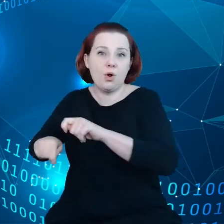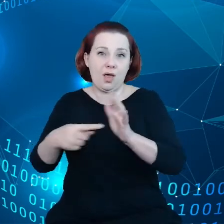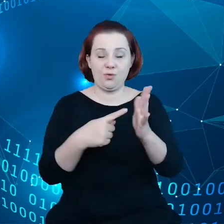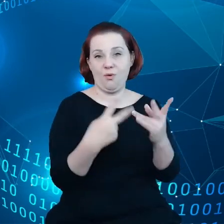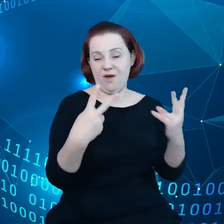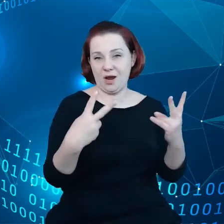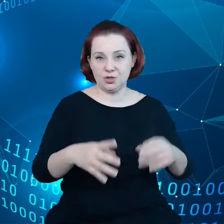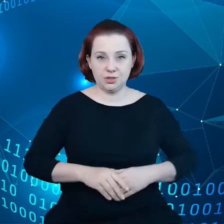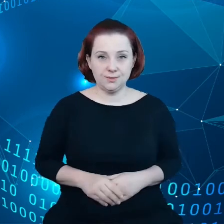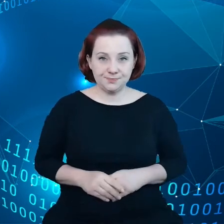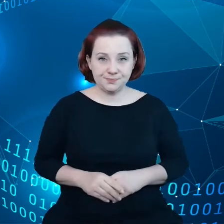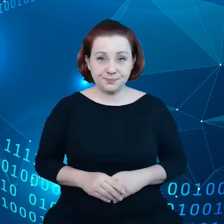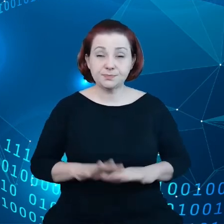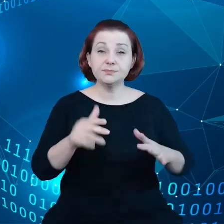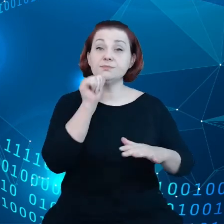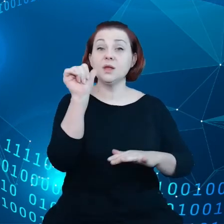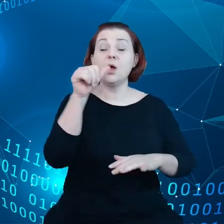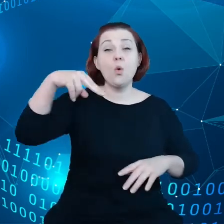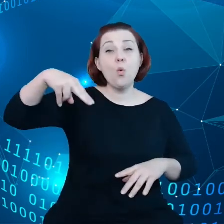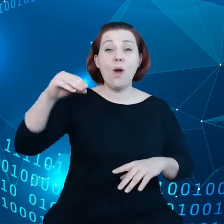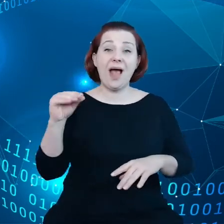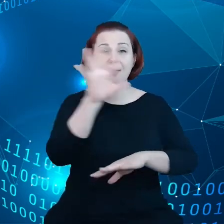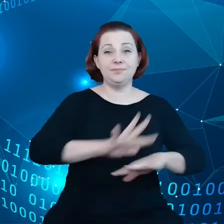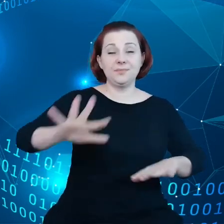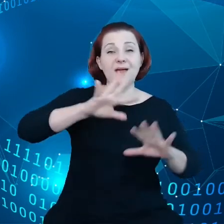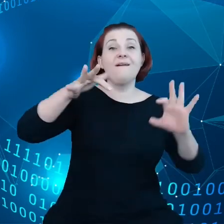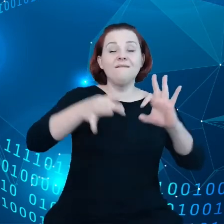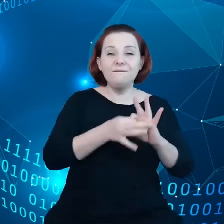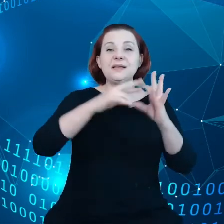I w Unii Europejskiej w ramach strategii danych mamy ambicję